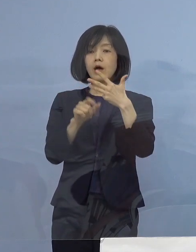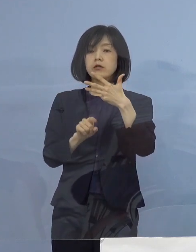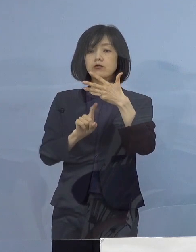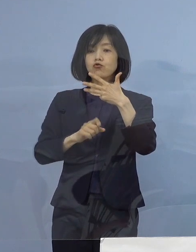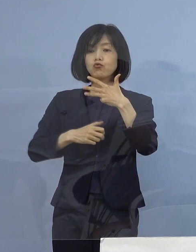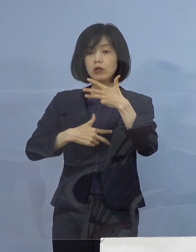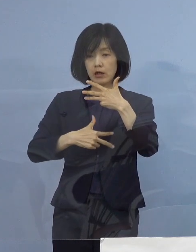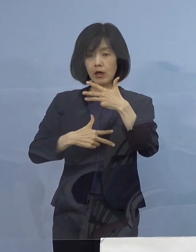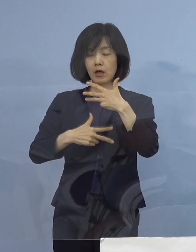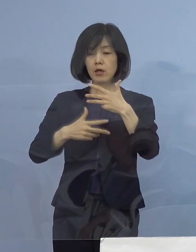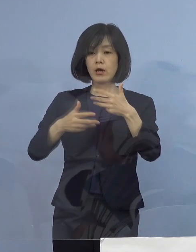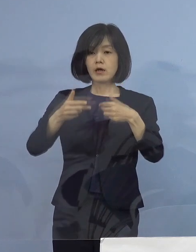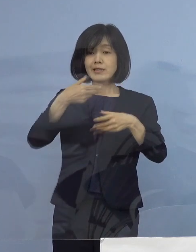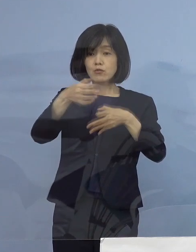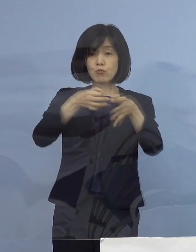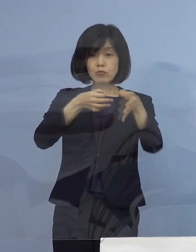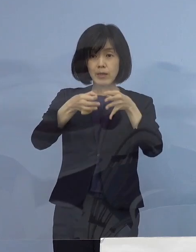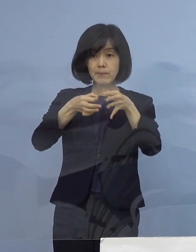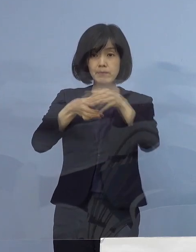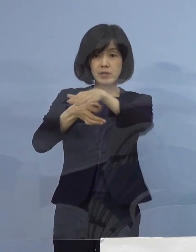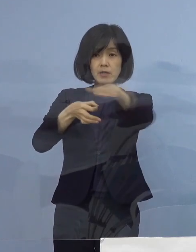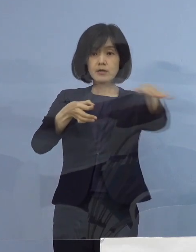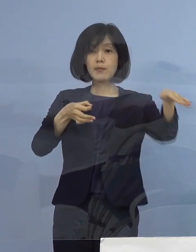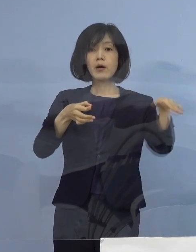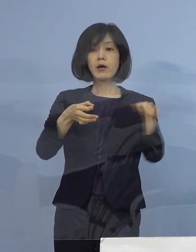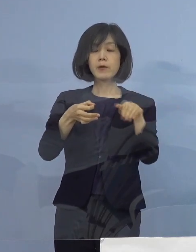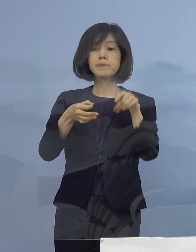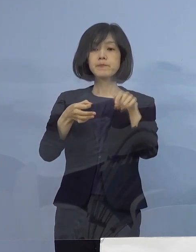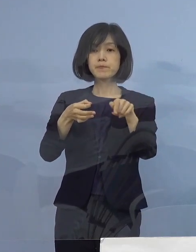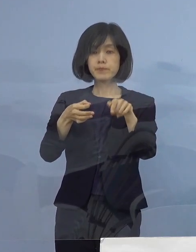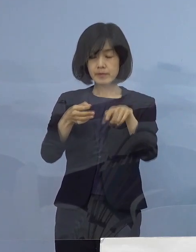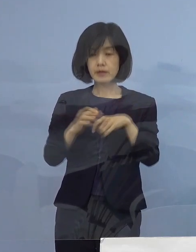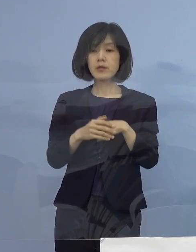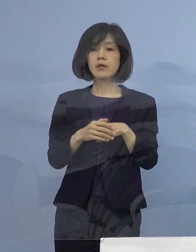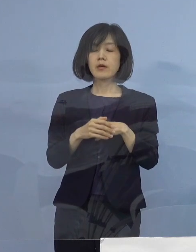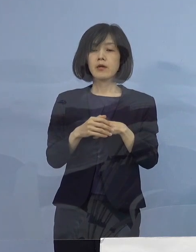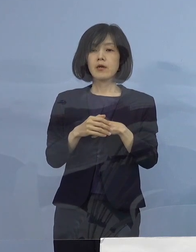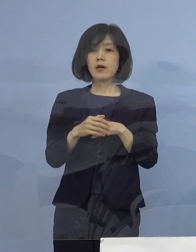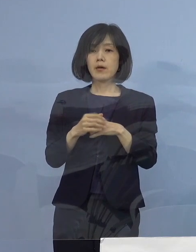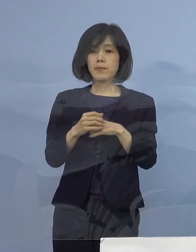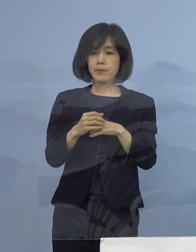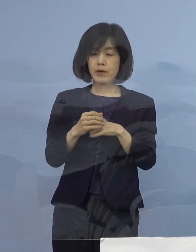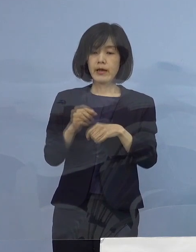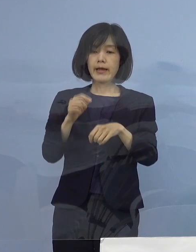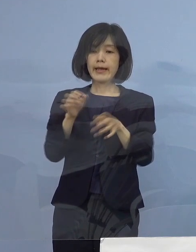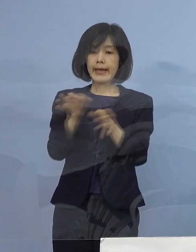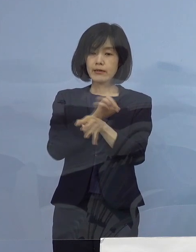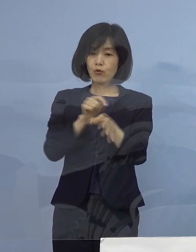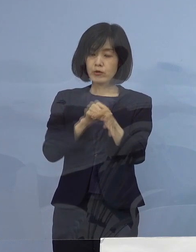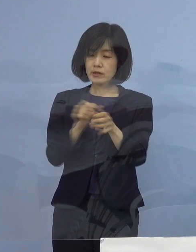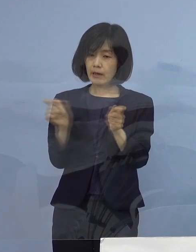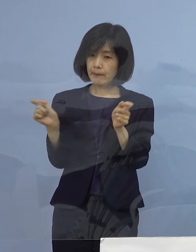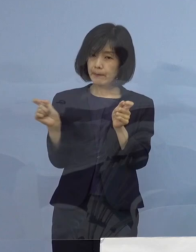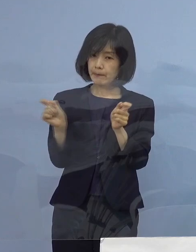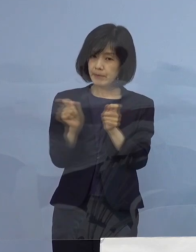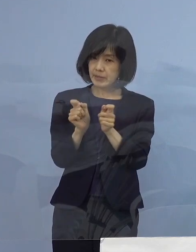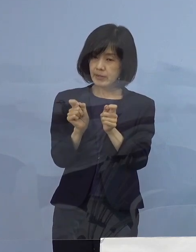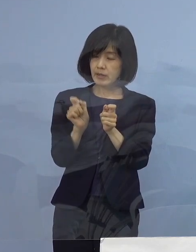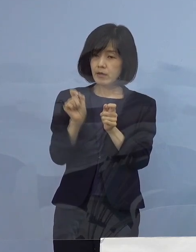飲食店の皆様方に対しまして 再度の営業時間短縮の要請の可能性について